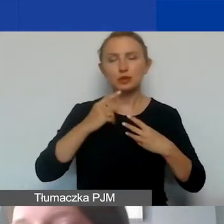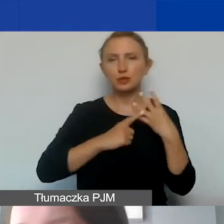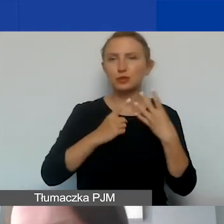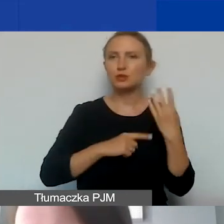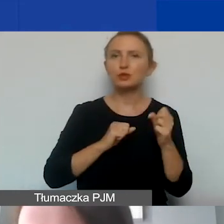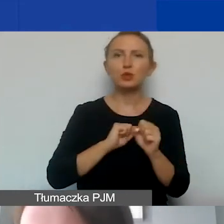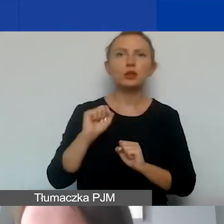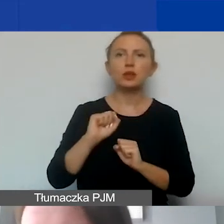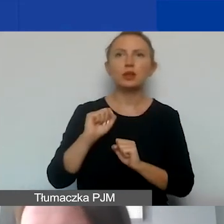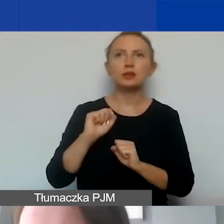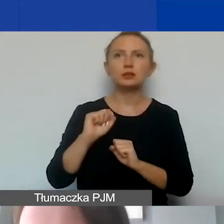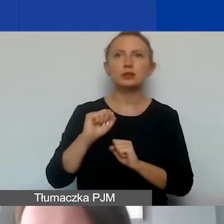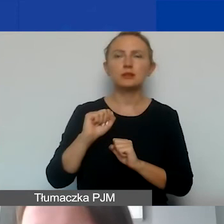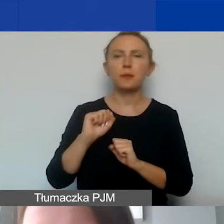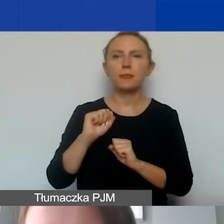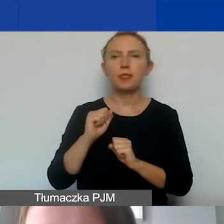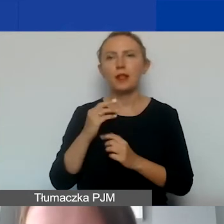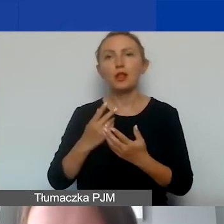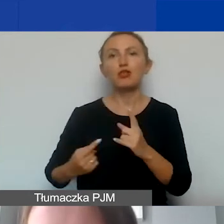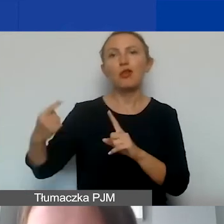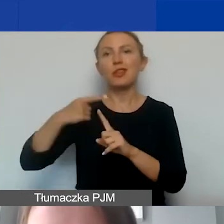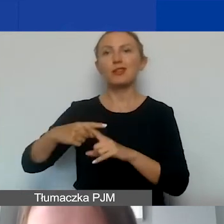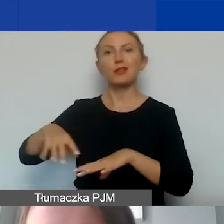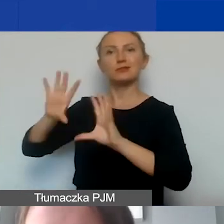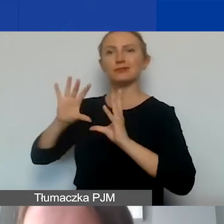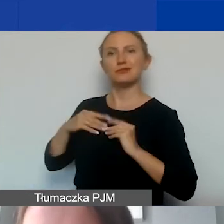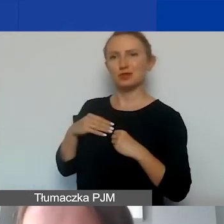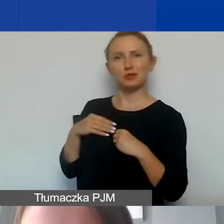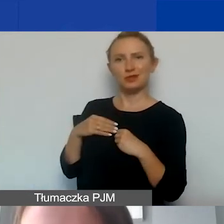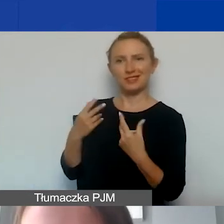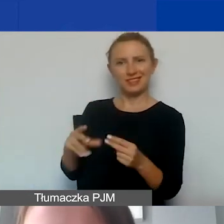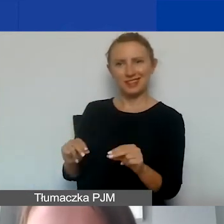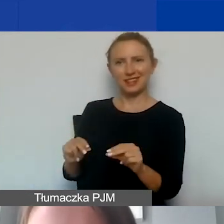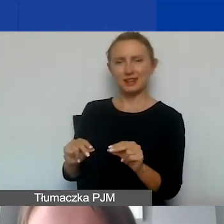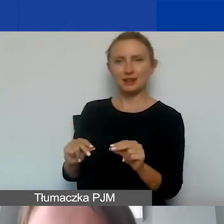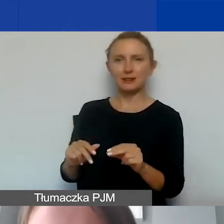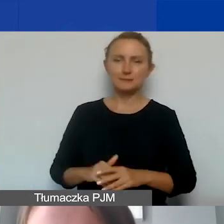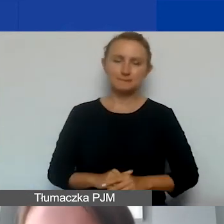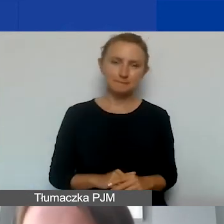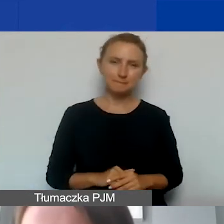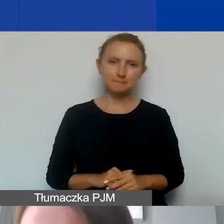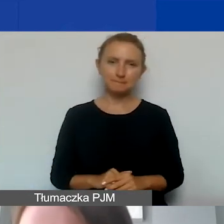To nie jest górka, którą państwo dostają na gorsze czasy,